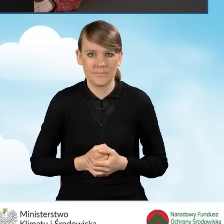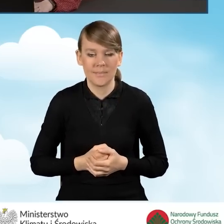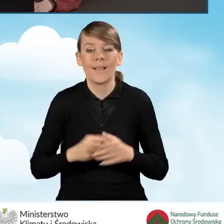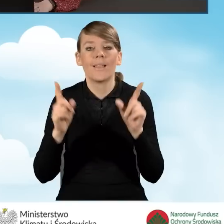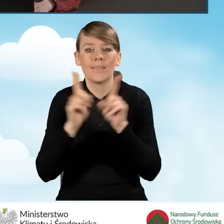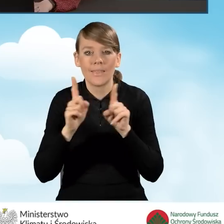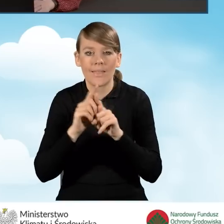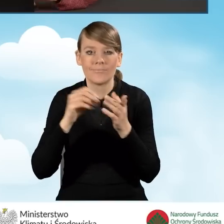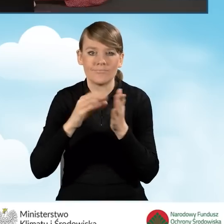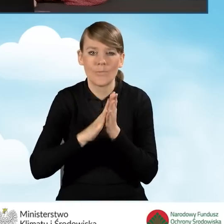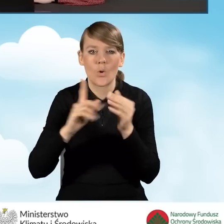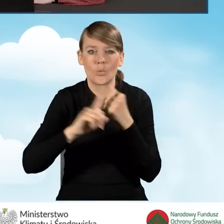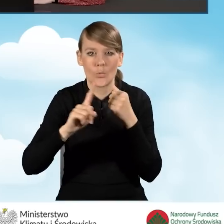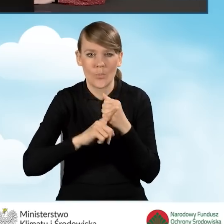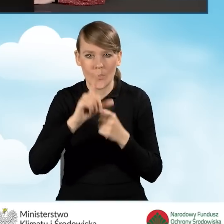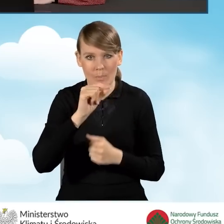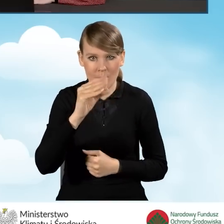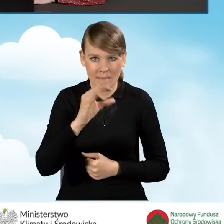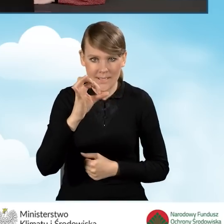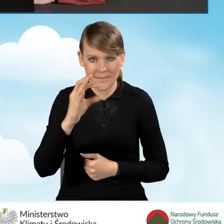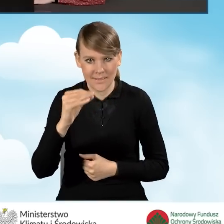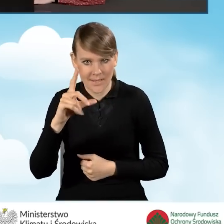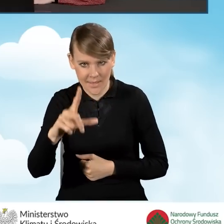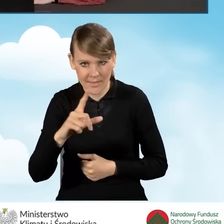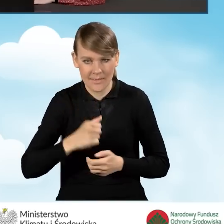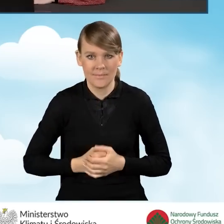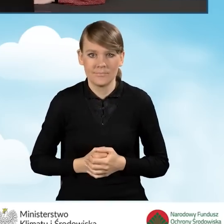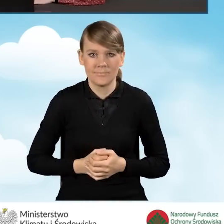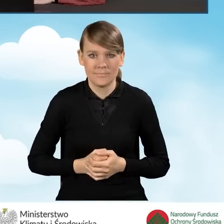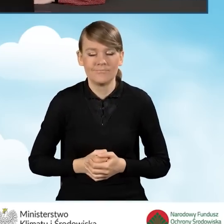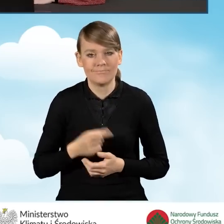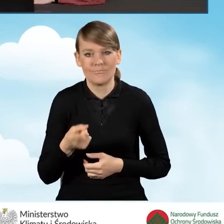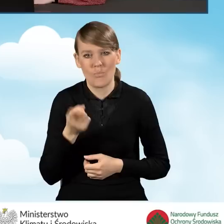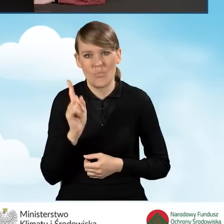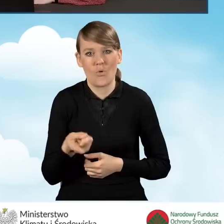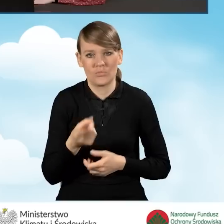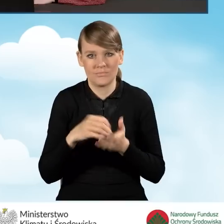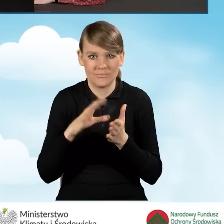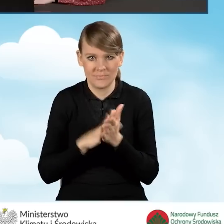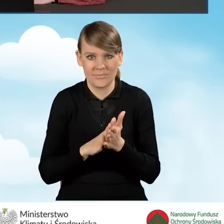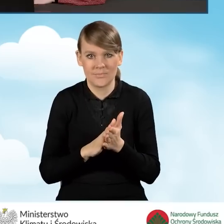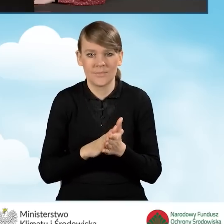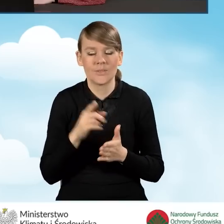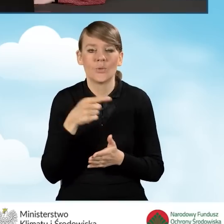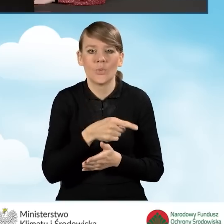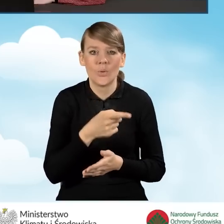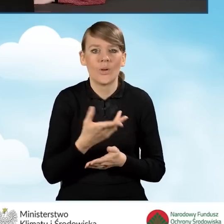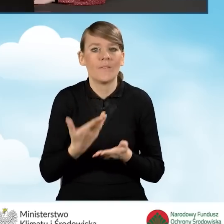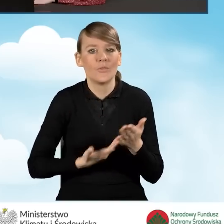Podajemy również numer PESEL. Numer PESEL jest wymagany do złożenia wniosku o dofinansowanie.